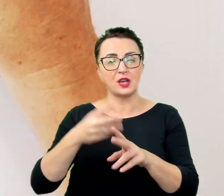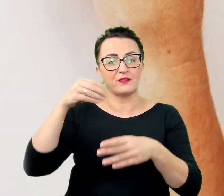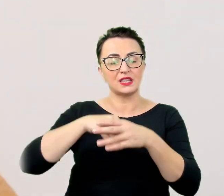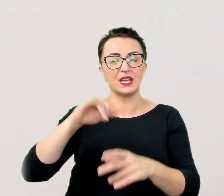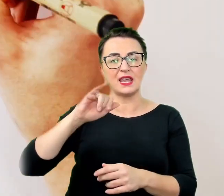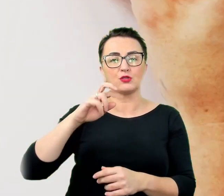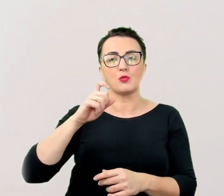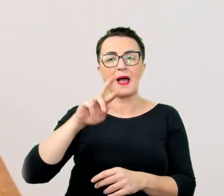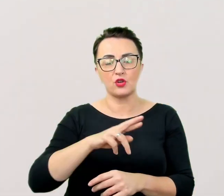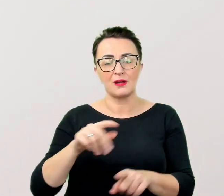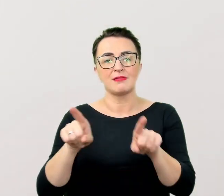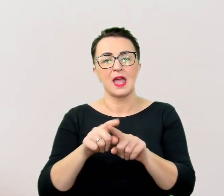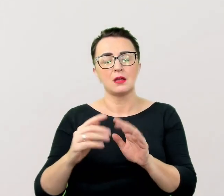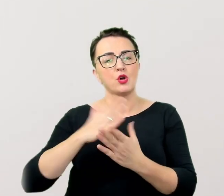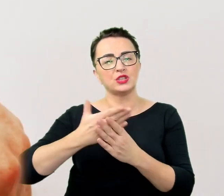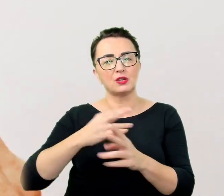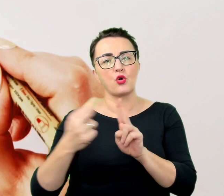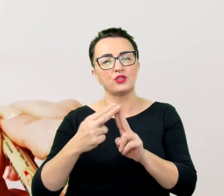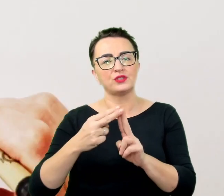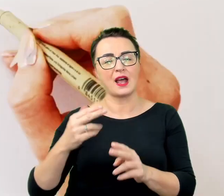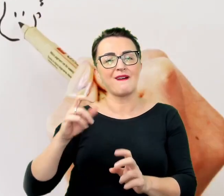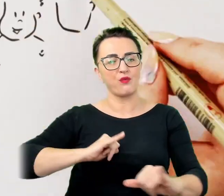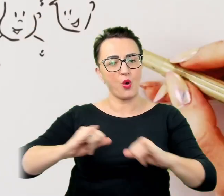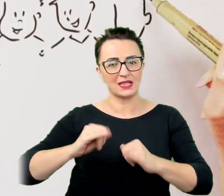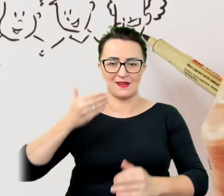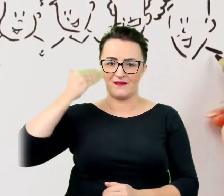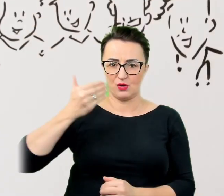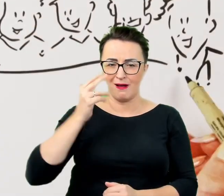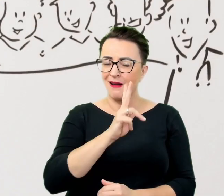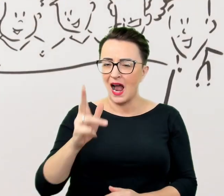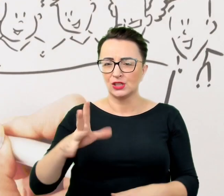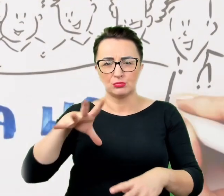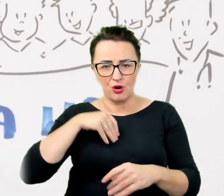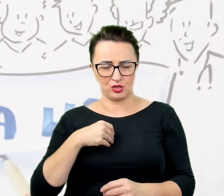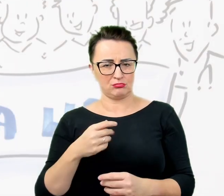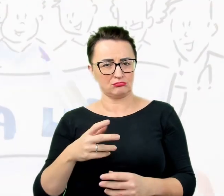Każdy może liczyć na indywidualną pomoc dostosowaną do swoich potrzeb. Czekamy na was!